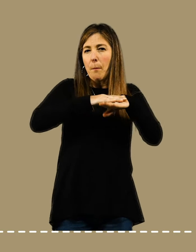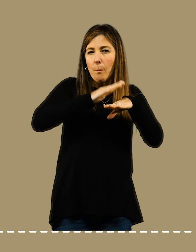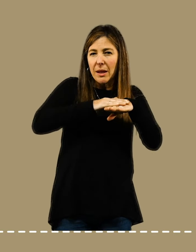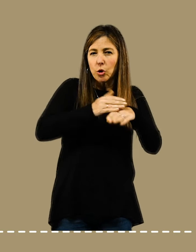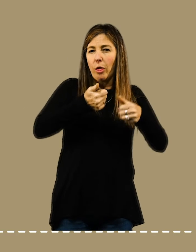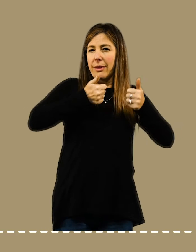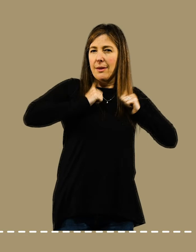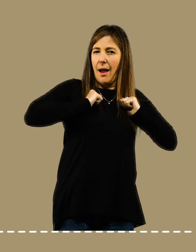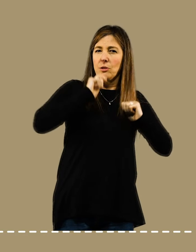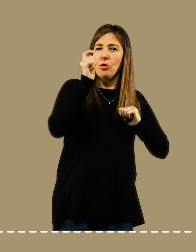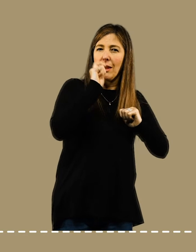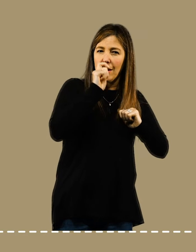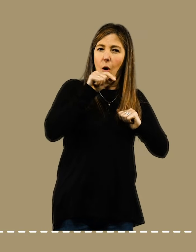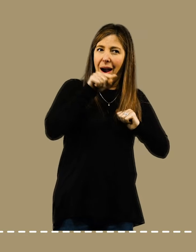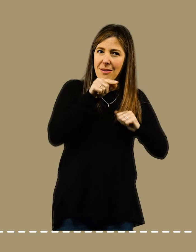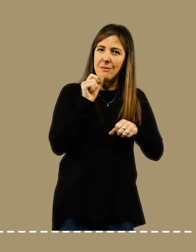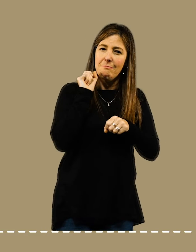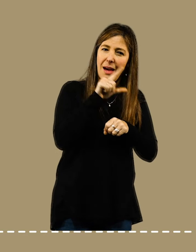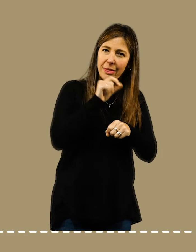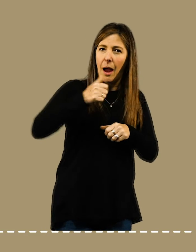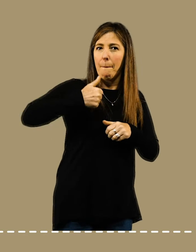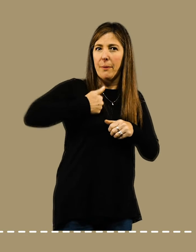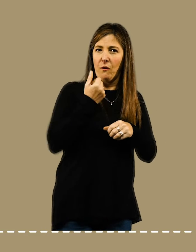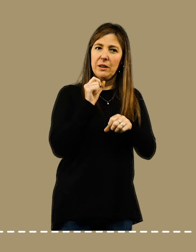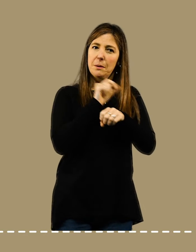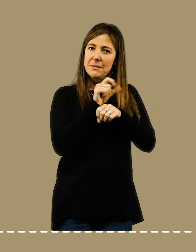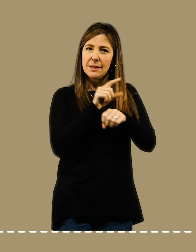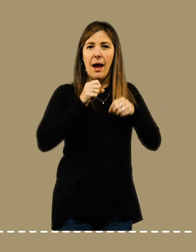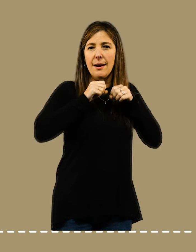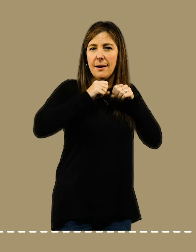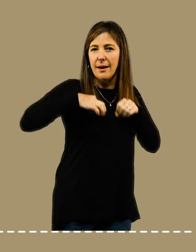Una buena estrategia para delimitar recreos es establecer descansos periódicos